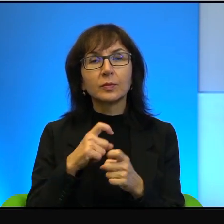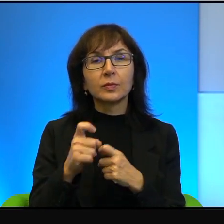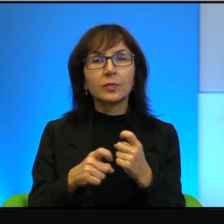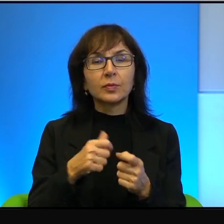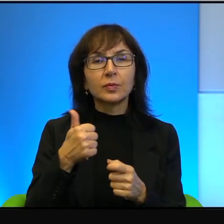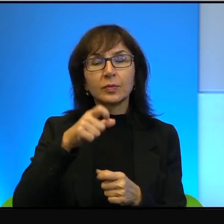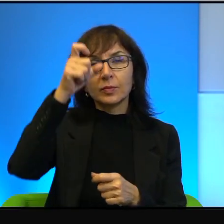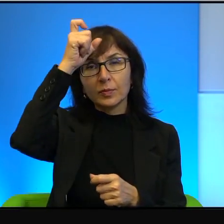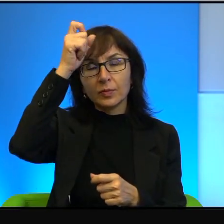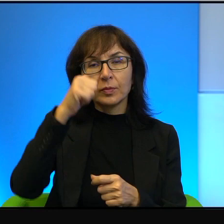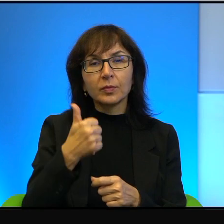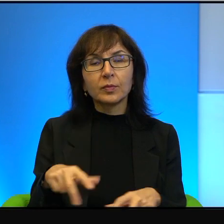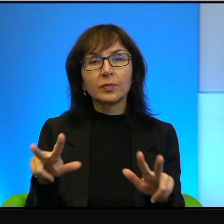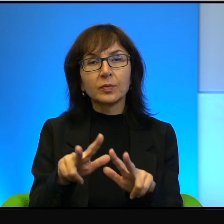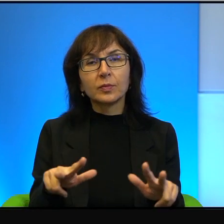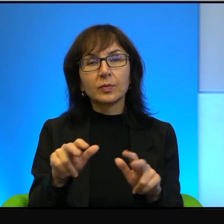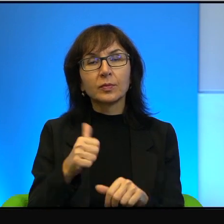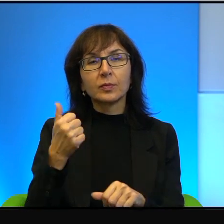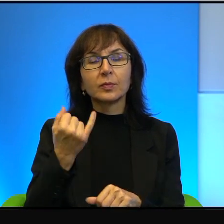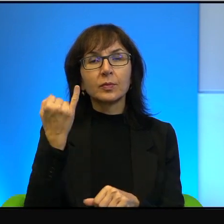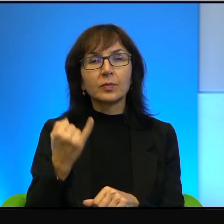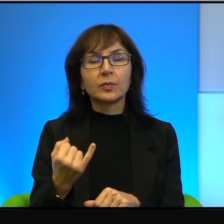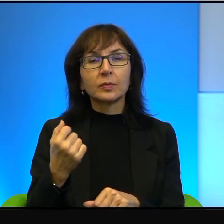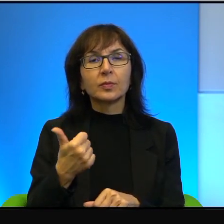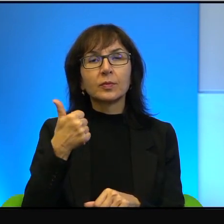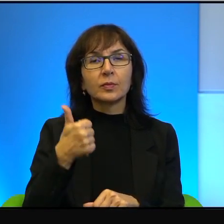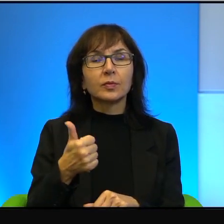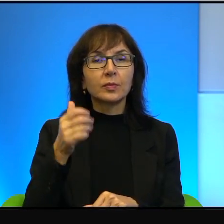jednego dziecka, jednej kobiety. No wtedy będziemy wiedzieli,